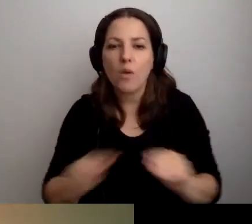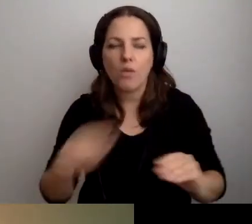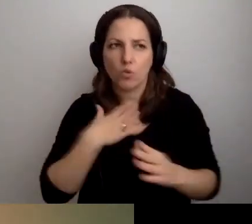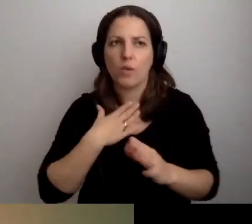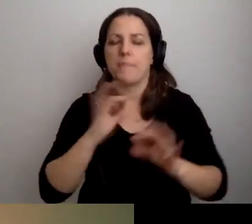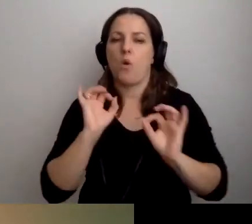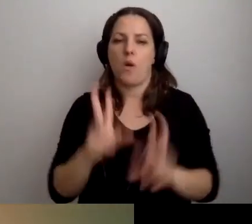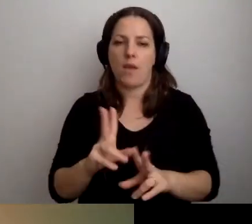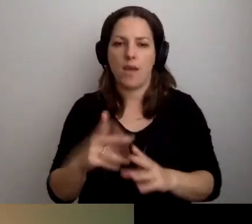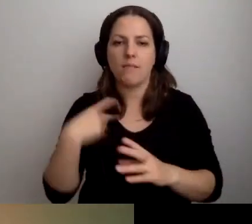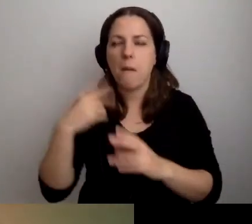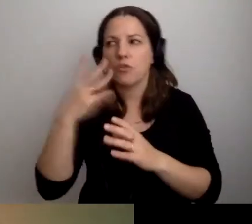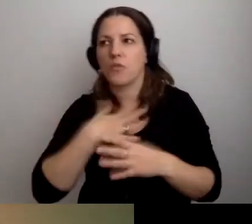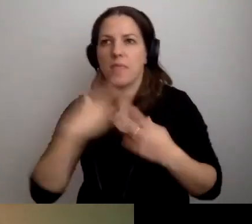Nikt nie będzie na mnie dziwnie patrzył.